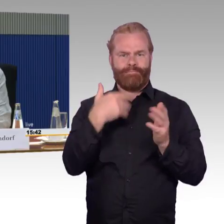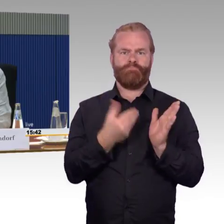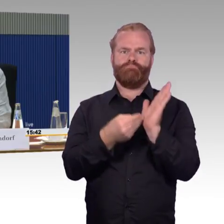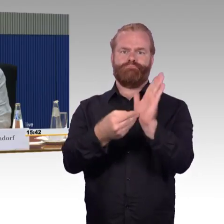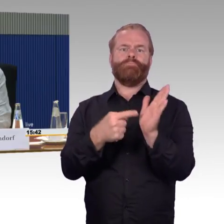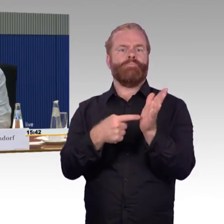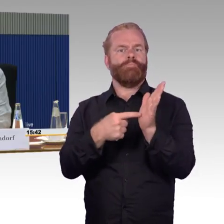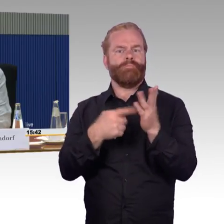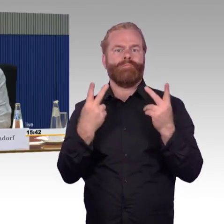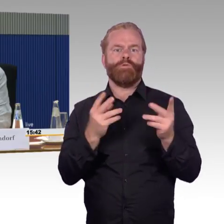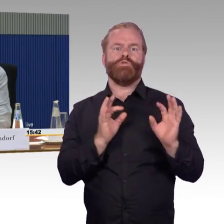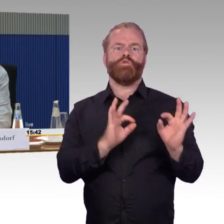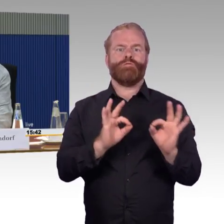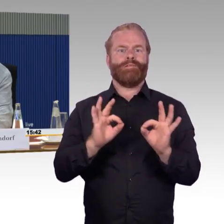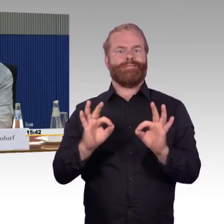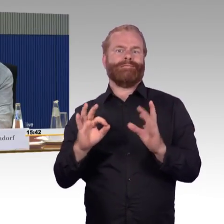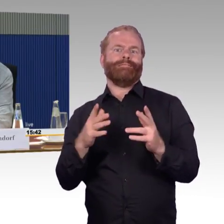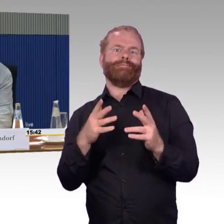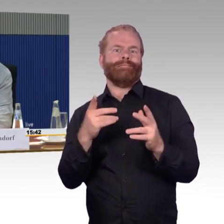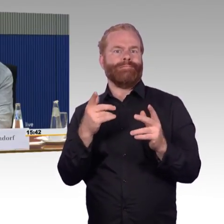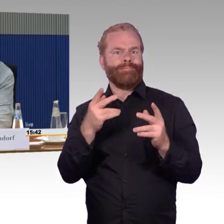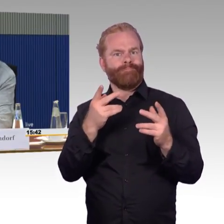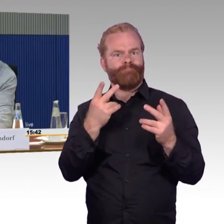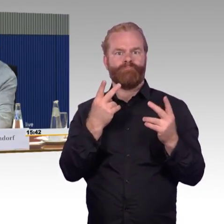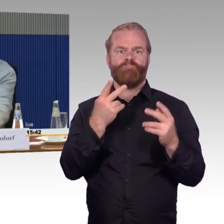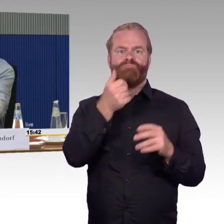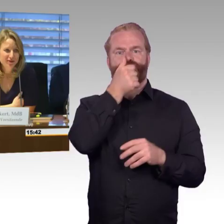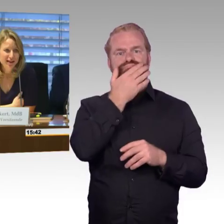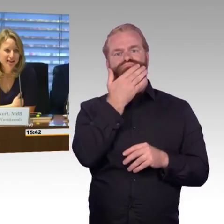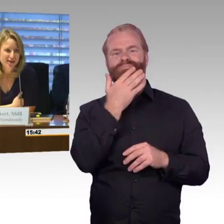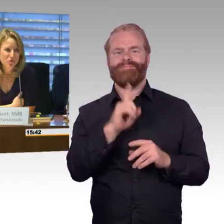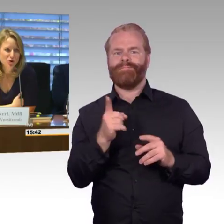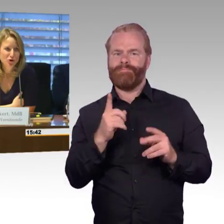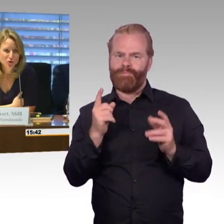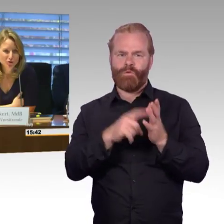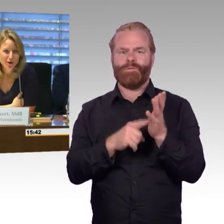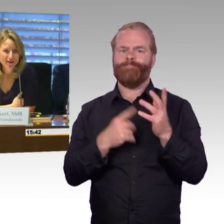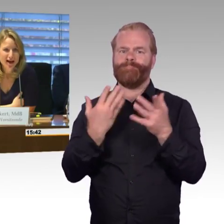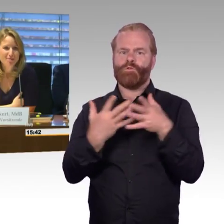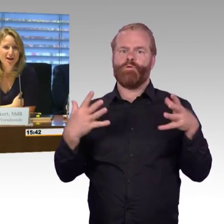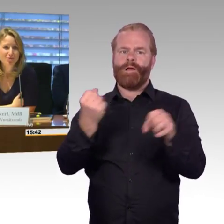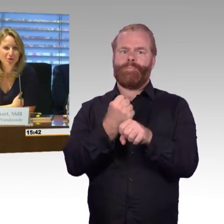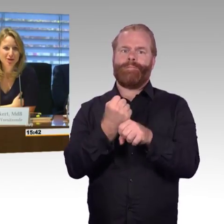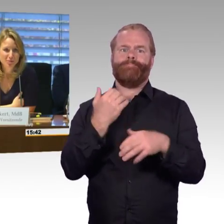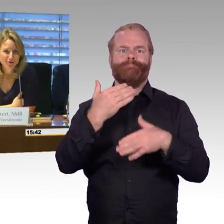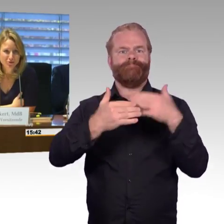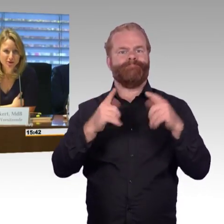Damit möchte ich das schließen, schönen Dank. (Rednerwechsel) Ja, vielen Dank, Herr Wenndorf, das wäre jetzt ein gutes Schlusswort, aber Herr Professor Barfuß,